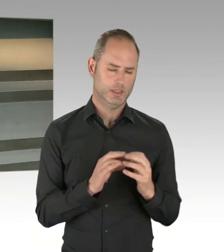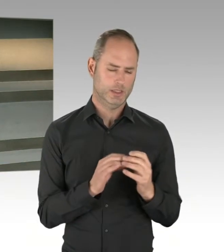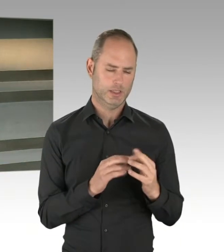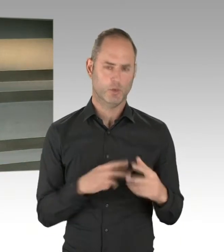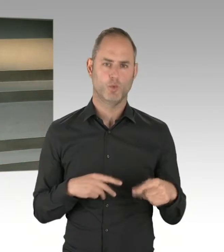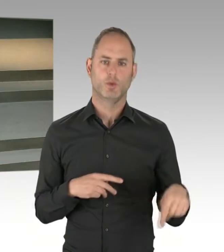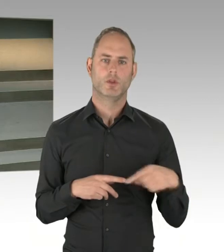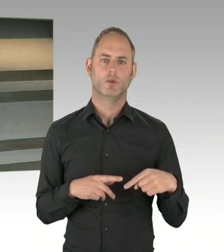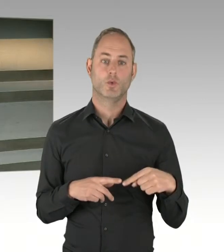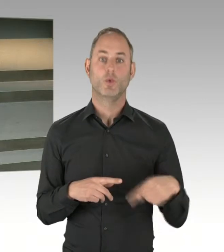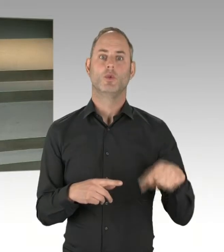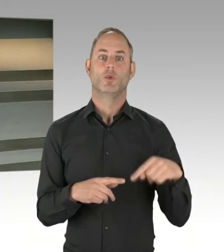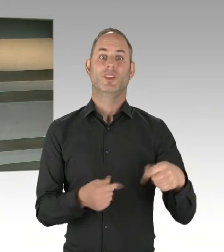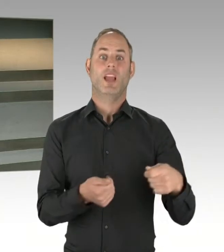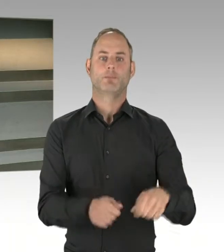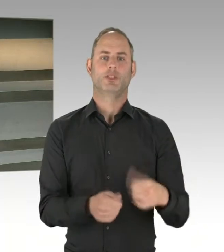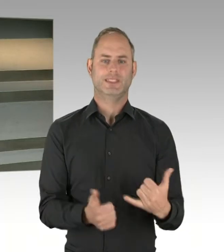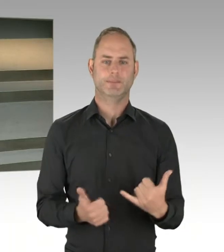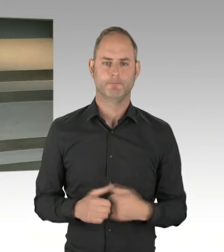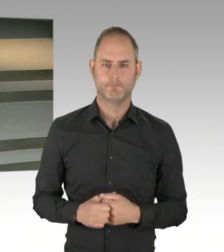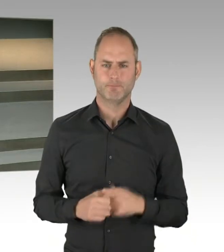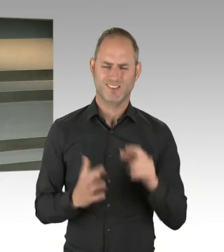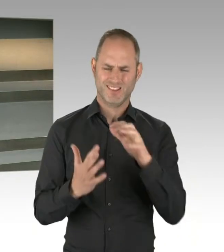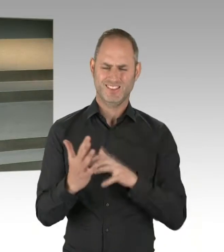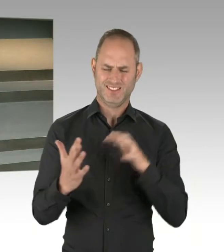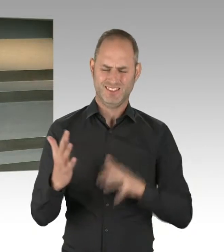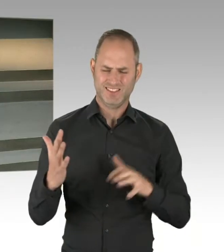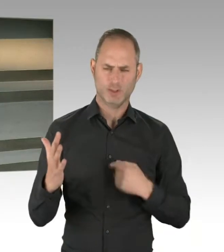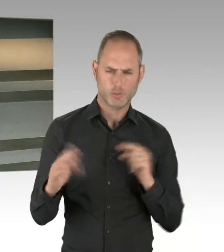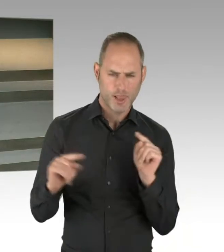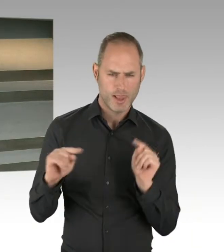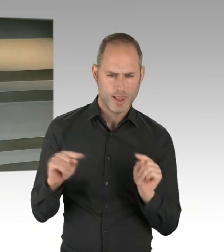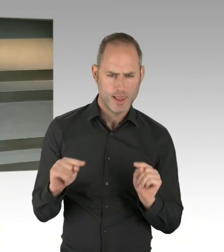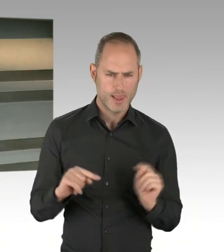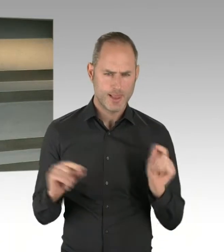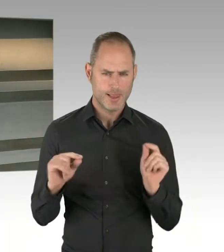dann für die Zusammenarbeit zwischen der Landesebene und den Bezirken. Das ist kein ganz einfacher Prozess.